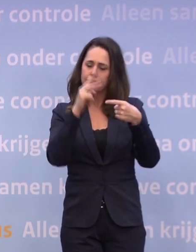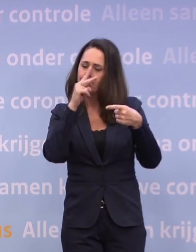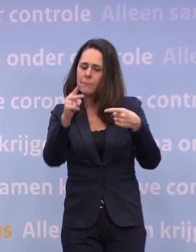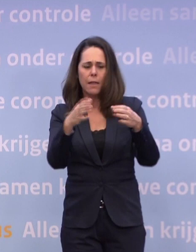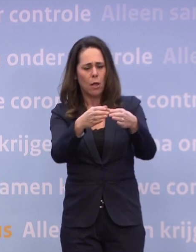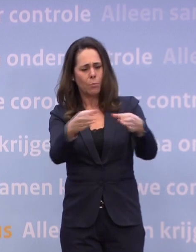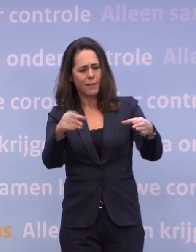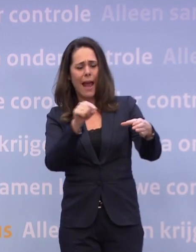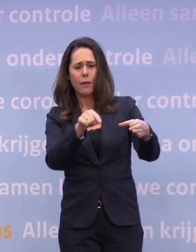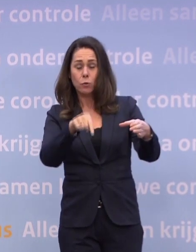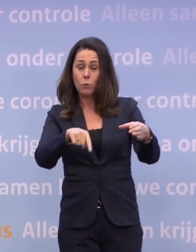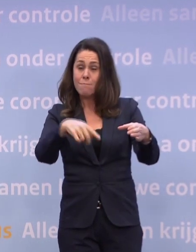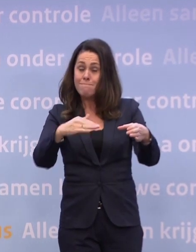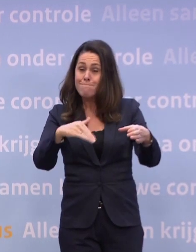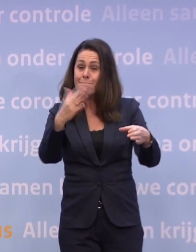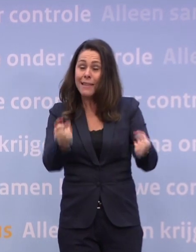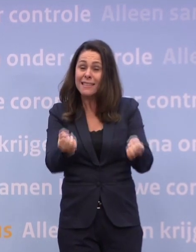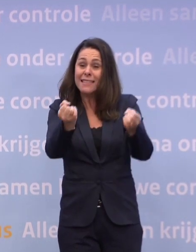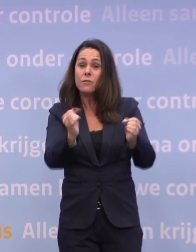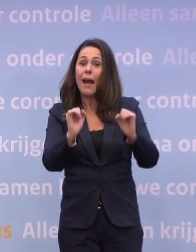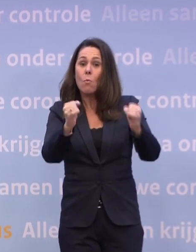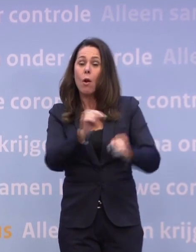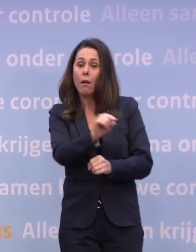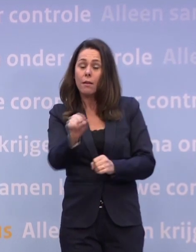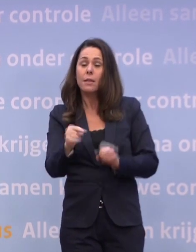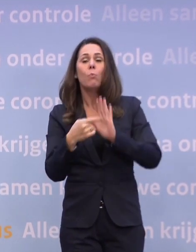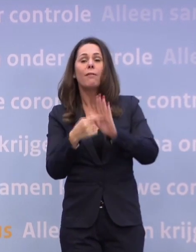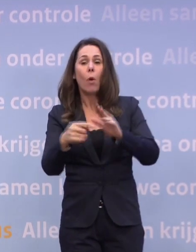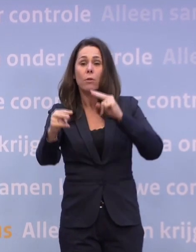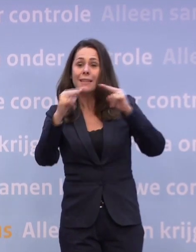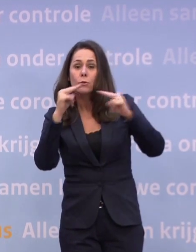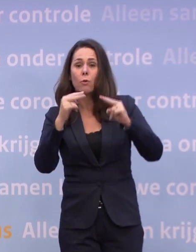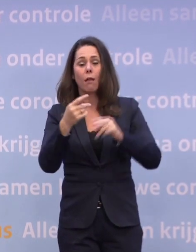...die het het zwaarst hebben. Bijvoorbeeld de restaurants en cafés.